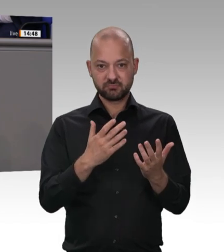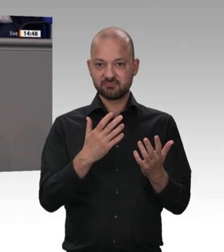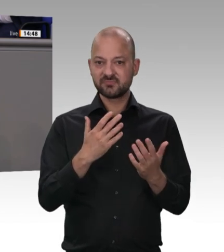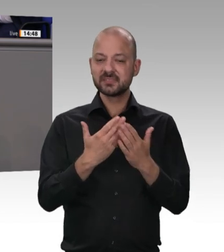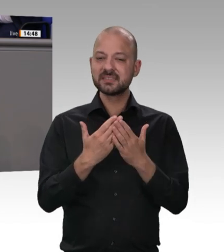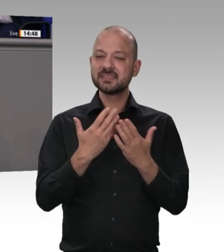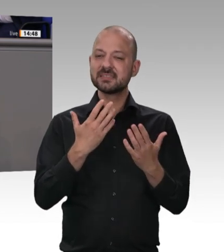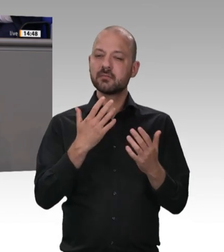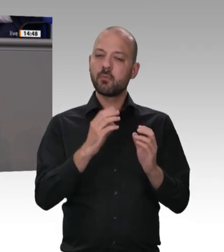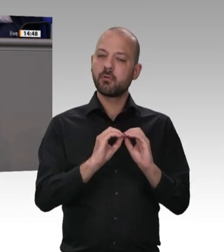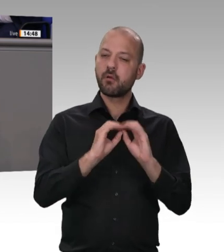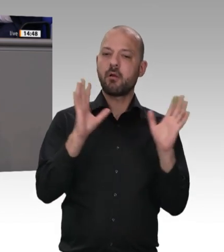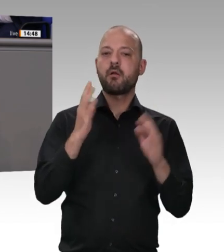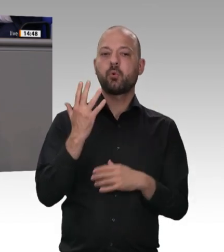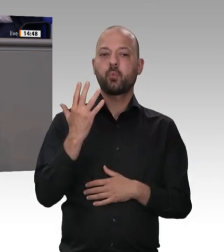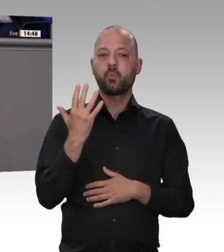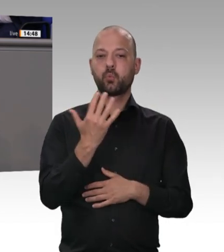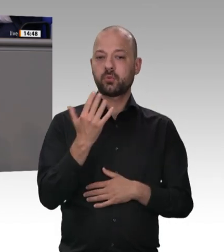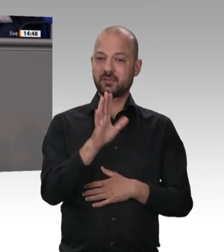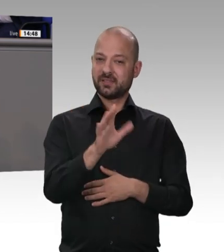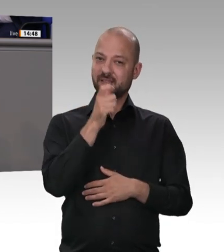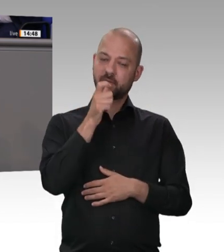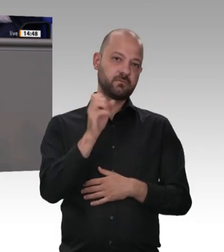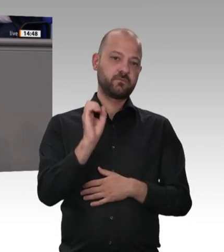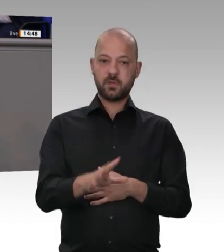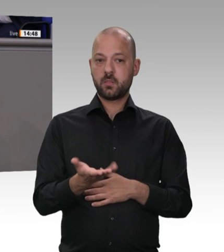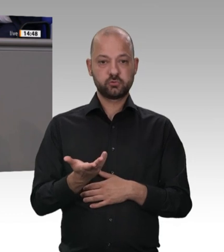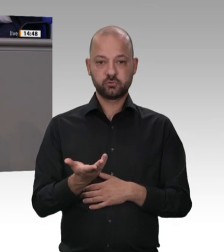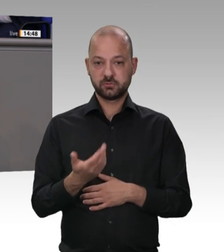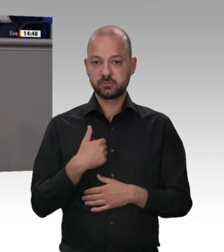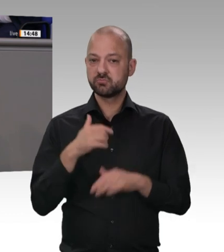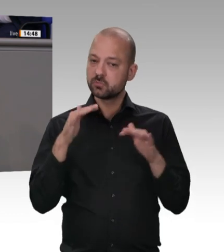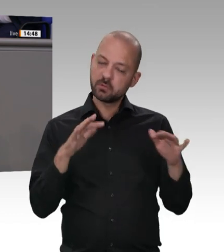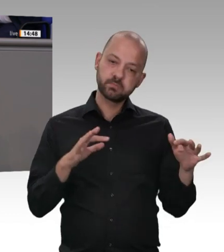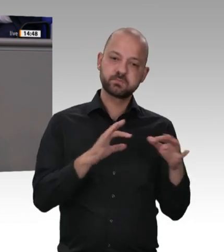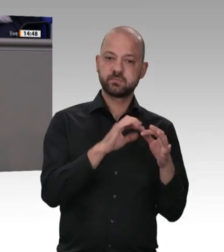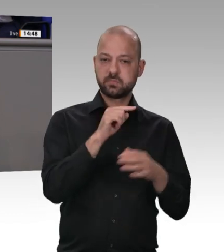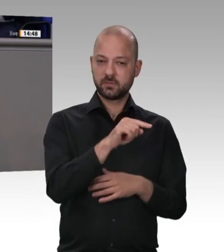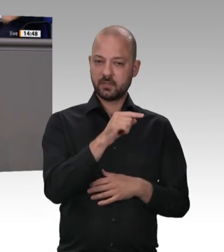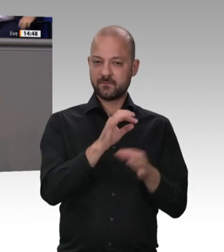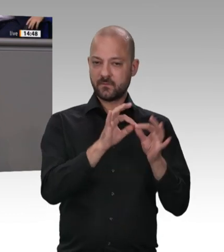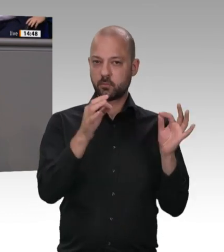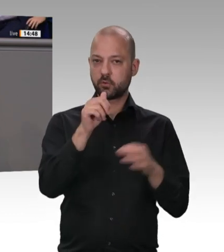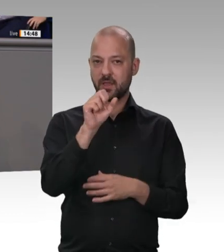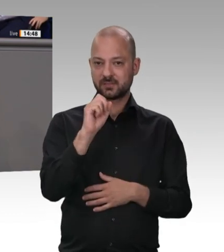da sind wir uns hier alle einig – müssen beendet werden, und vor allen Dingen muss auf die Wahrung der Menschenwürde geachtet werden. Sie bringen nämlich eine ganze